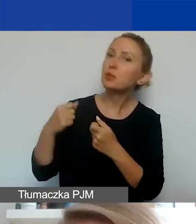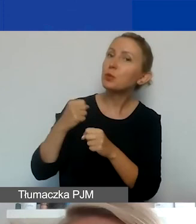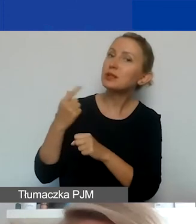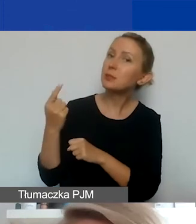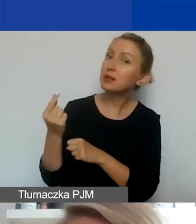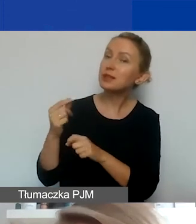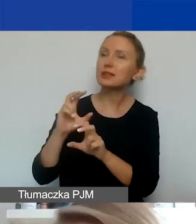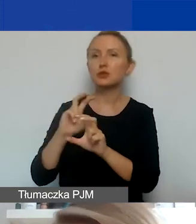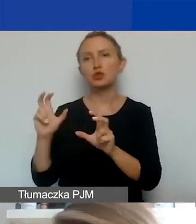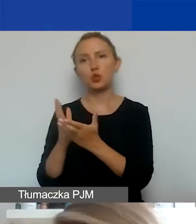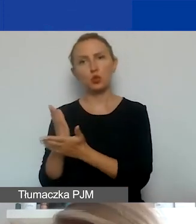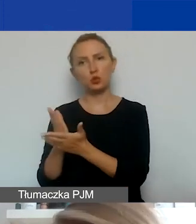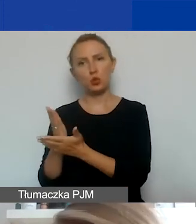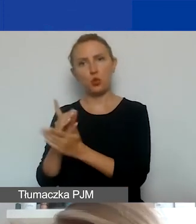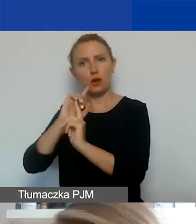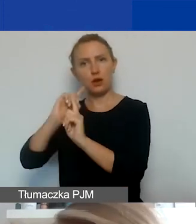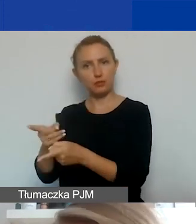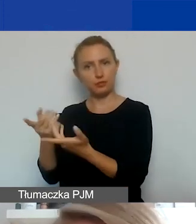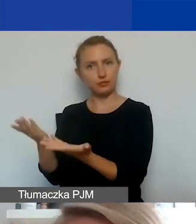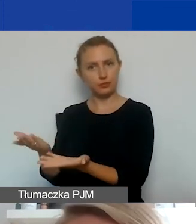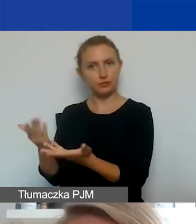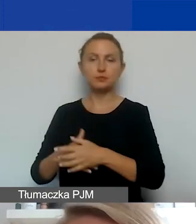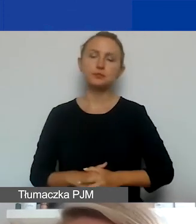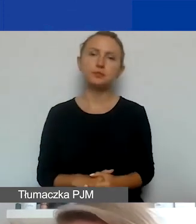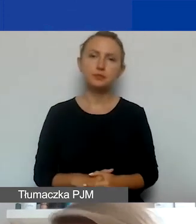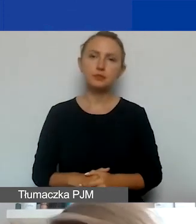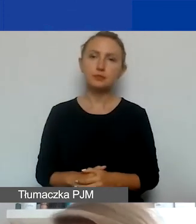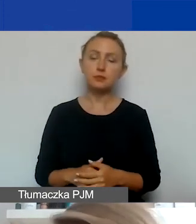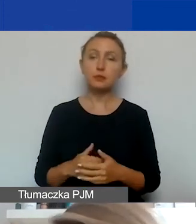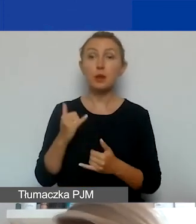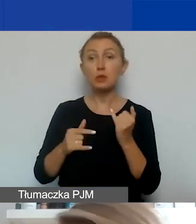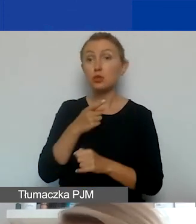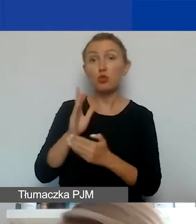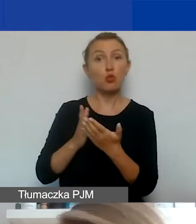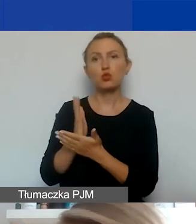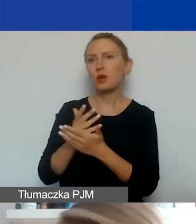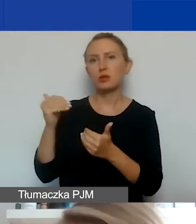czy jest usługa, której od takiego partnera potrzebujecie. Jeżeli tak, to można ją kupić w ramach projektu.